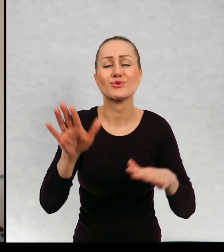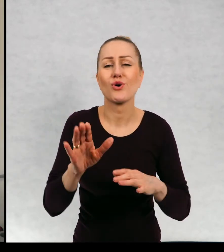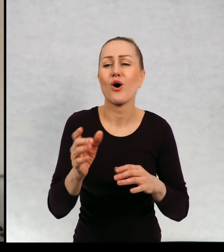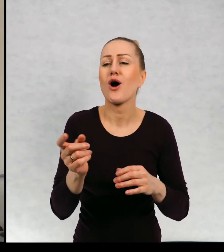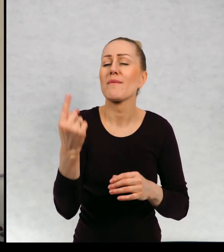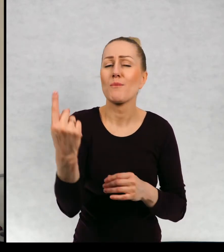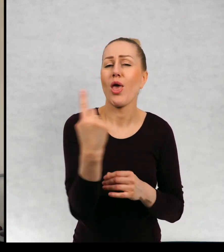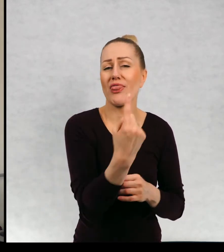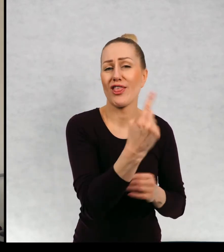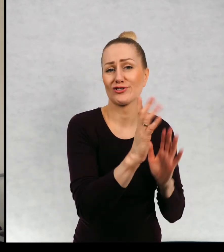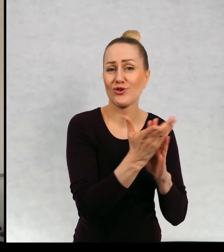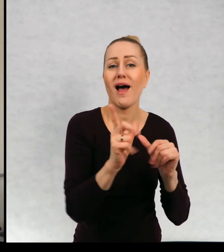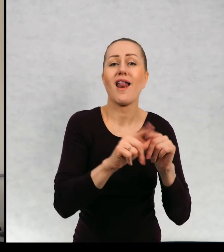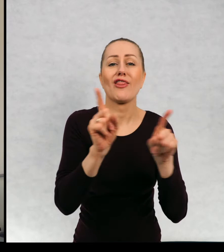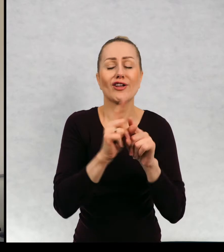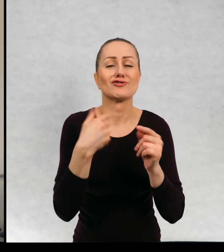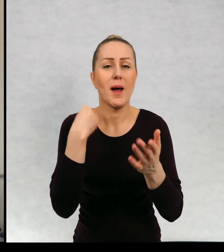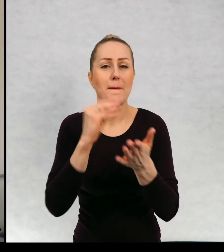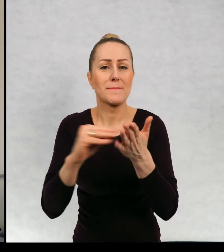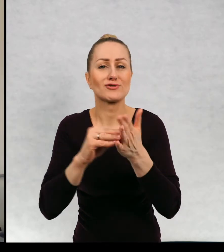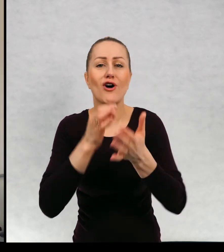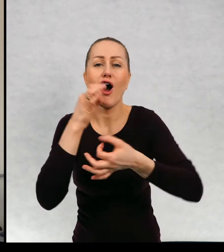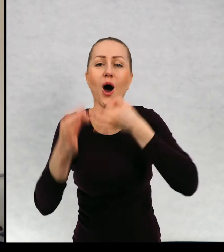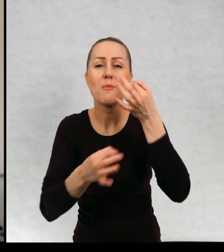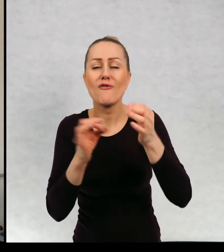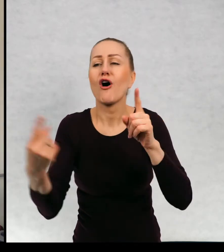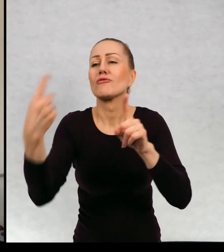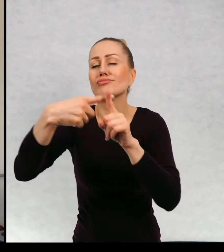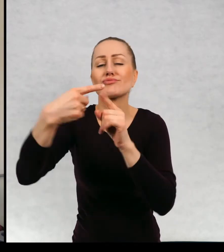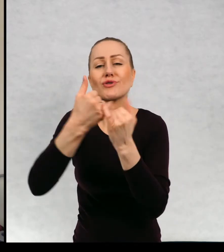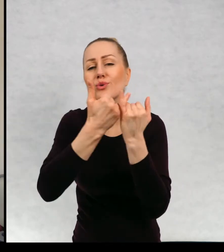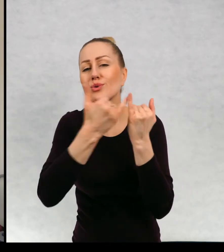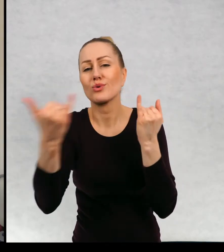pojedynczych książek, ale też pisuje opowiadania do rozmaitych antologii.